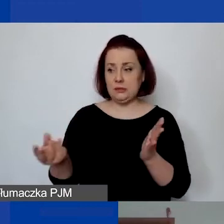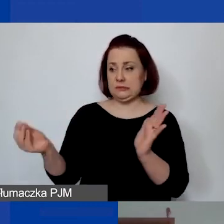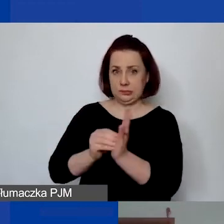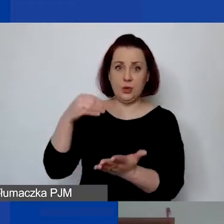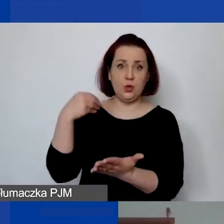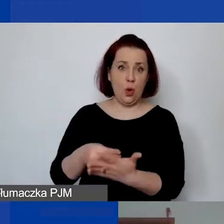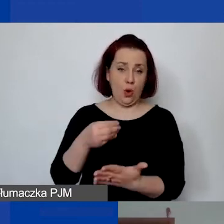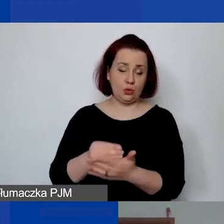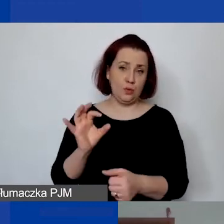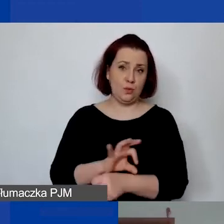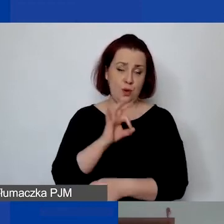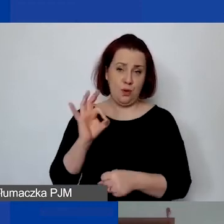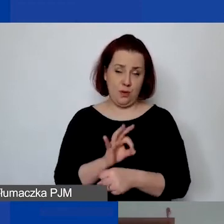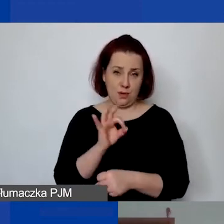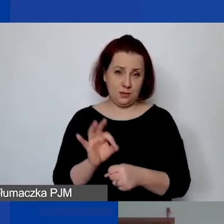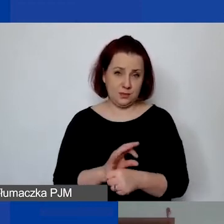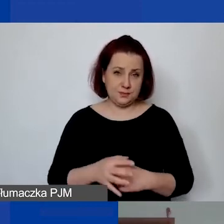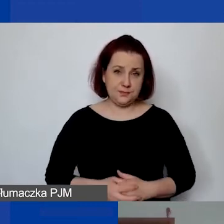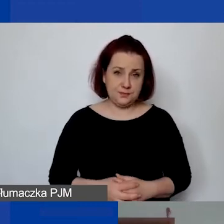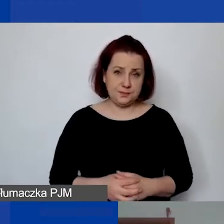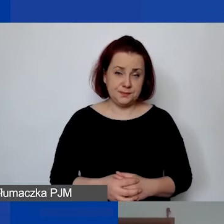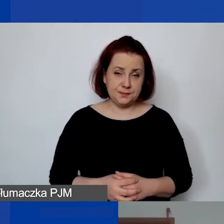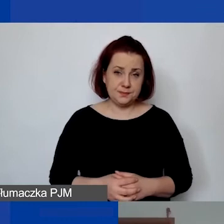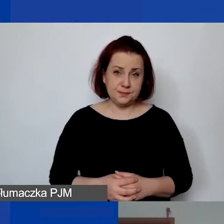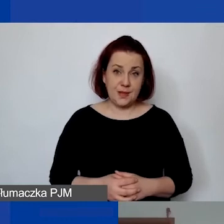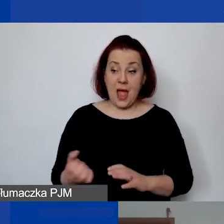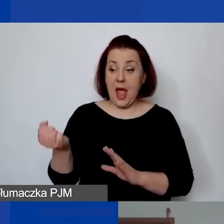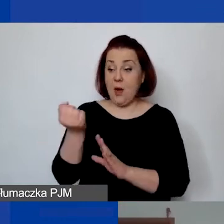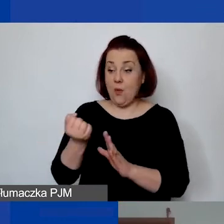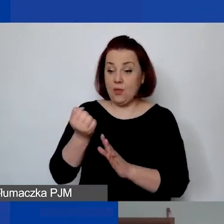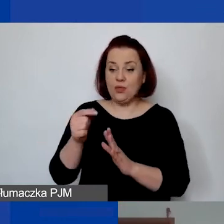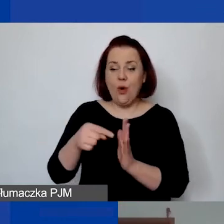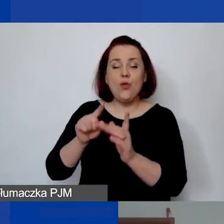Te zapisy użytkowania dłużej tych środków trwałych